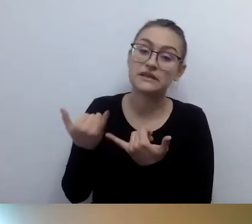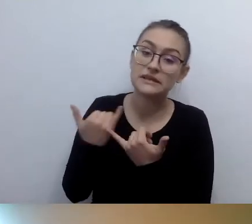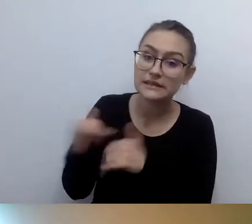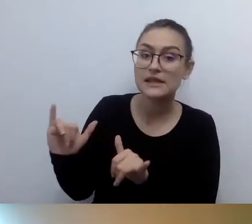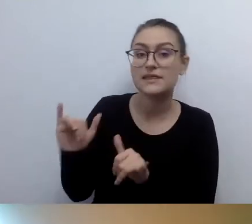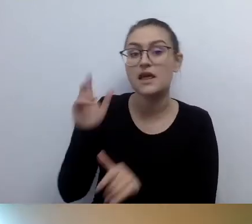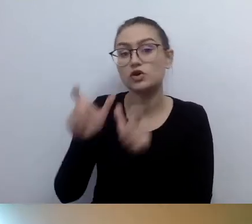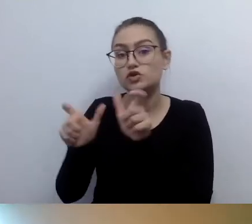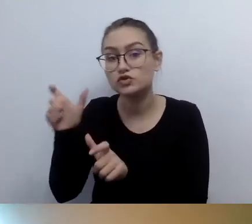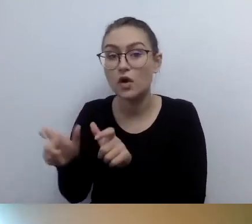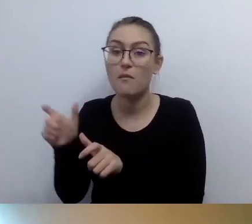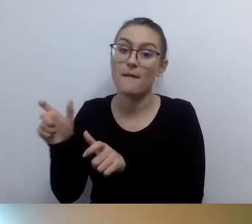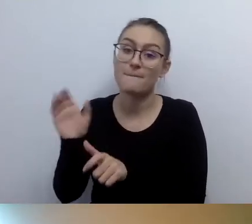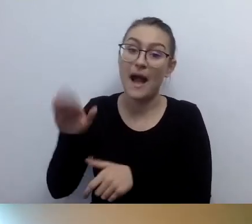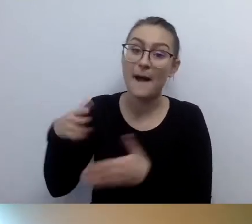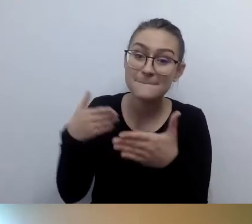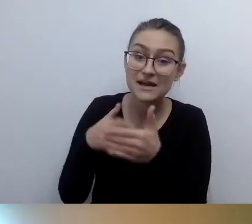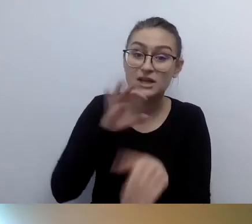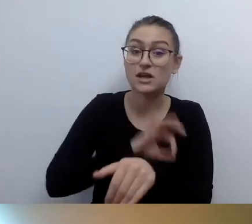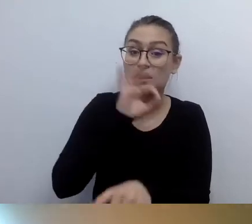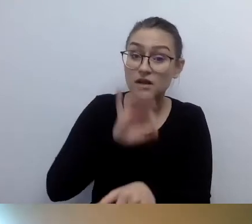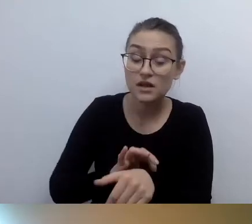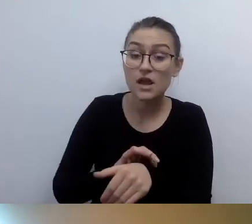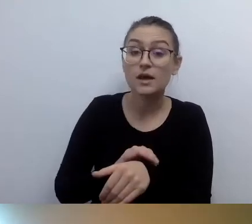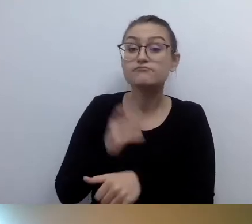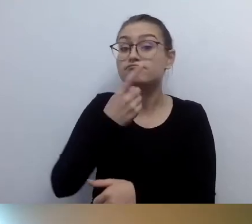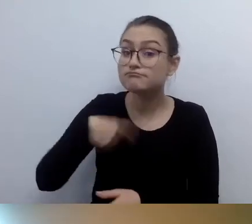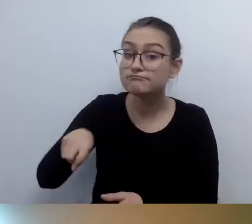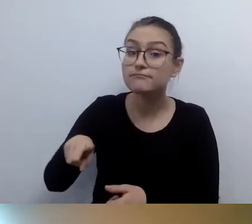zapraszamy do kontaktu w inny sposób.